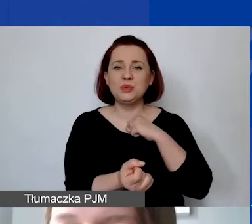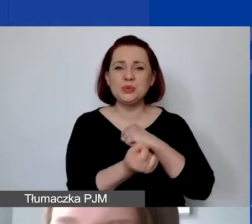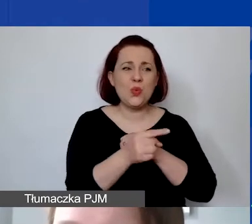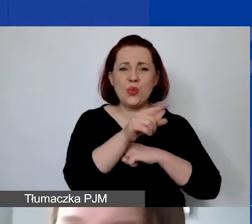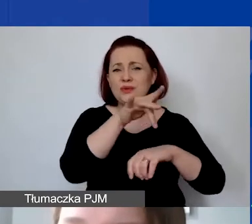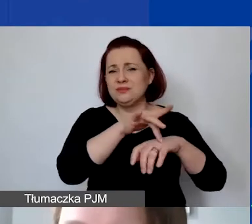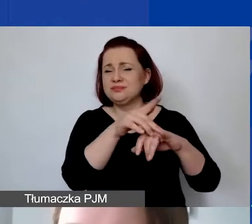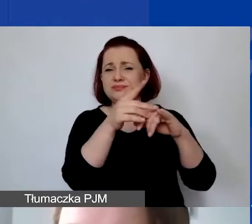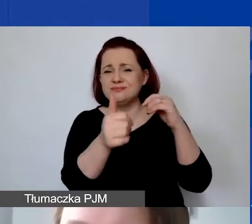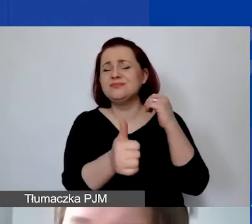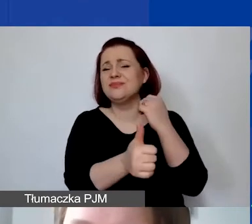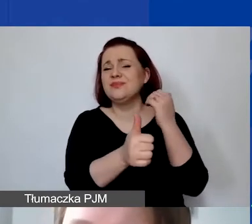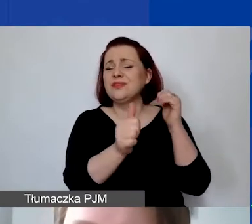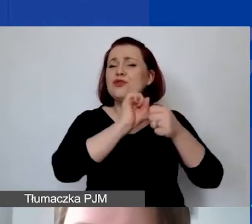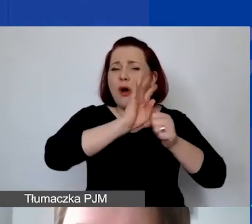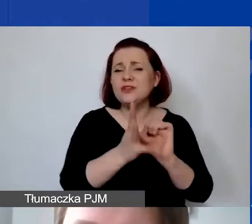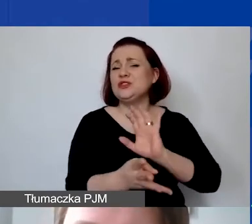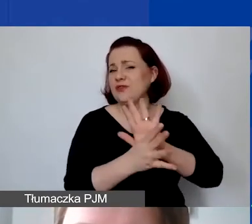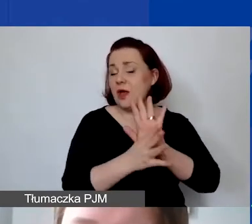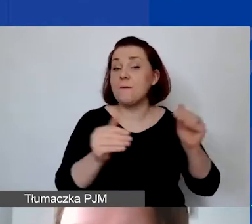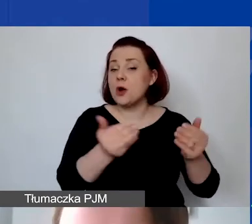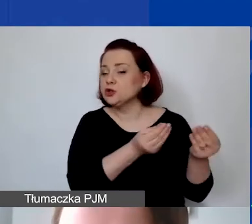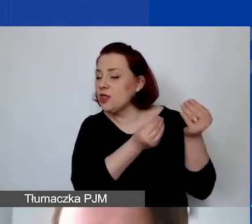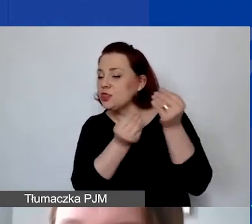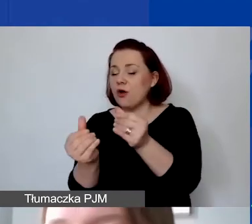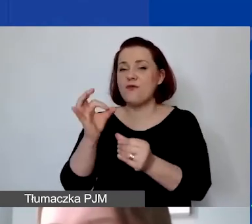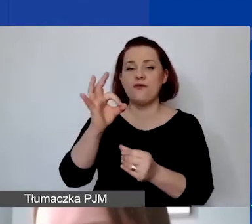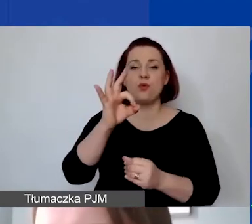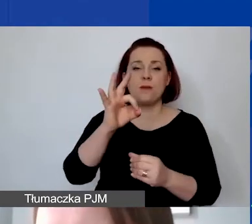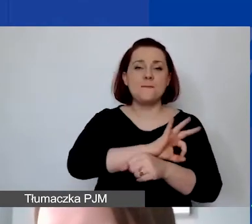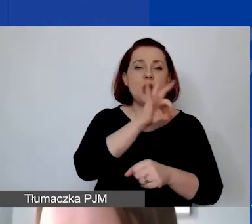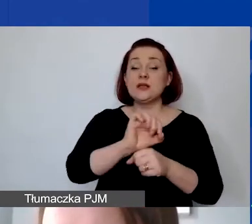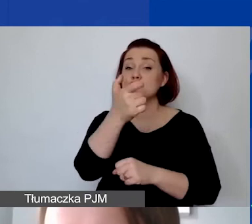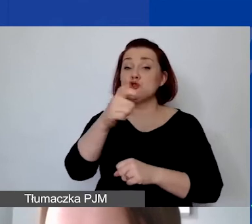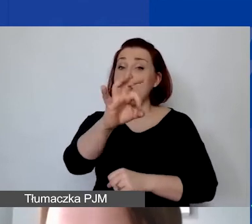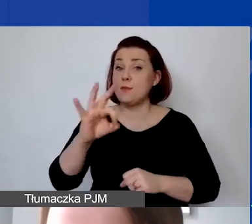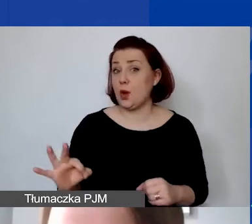możemy dofinansowywać państwa projekty w 100%. Oczywiście może się zdarzyć sytuacja,